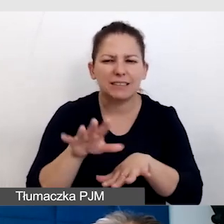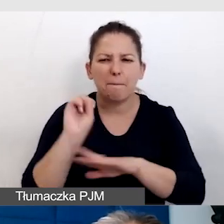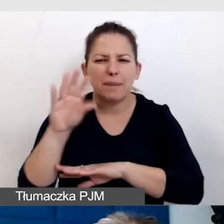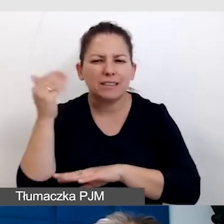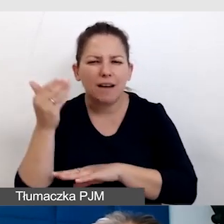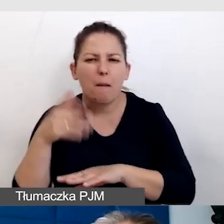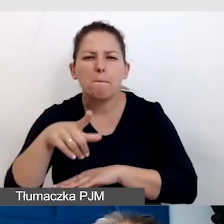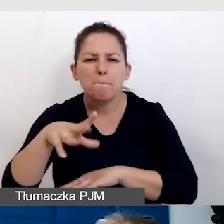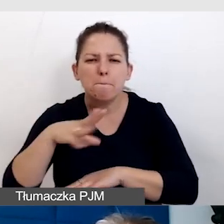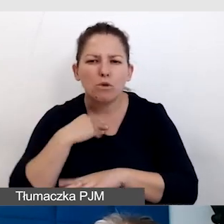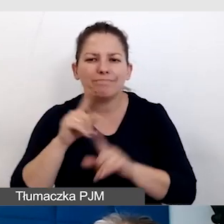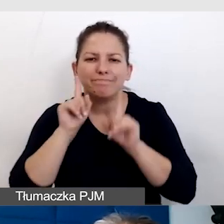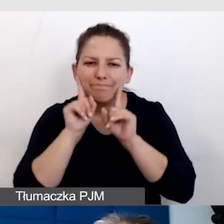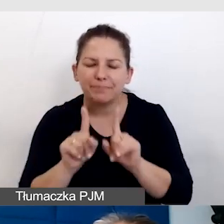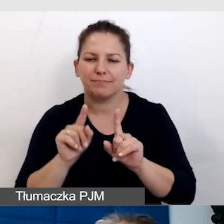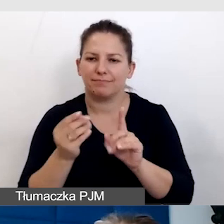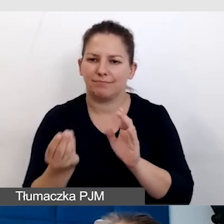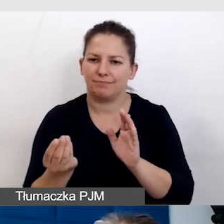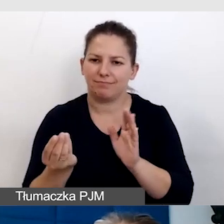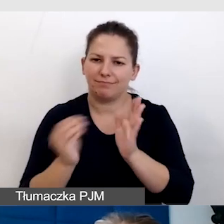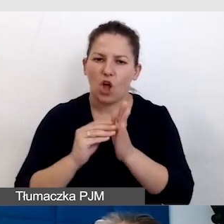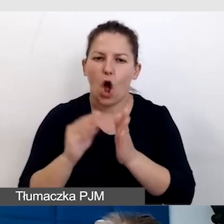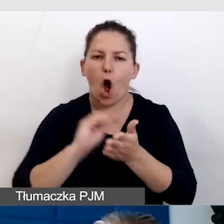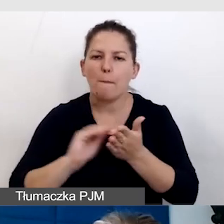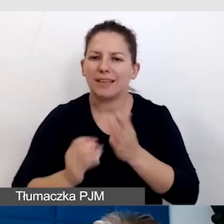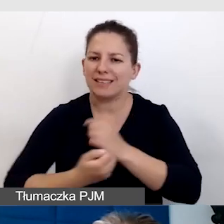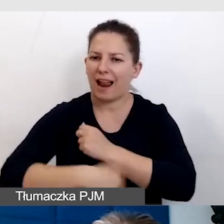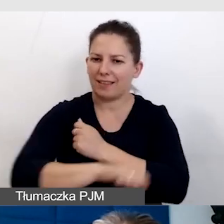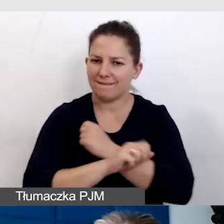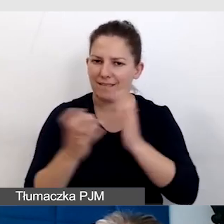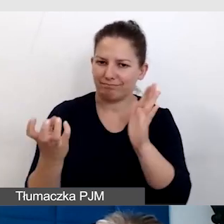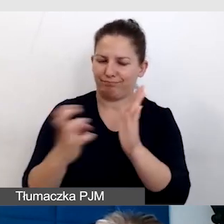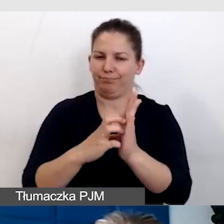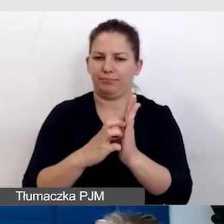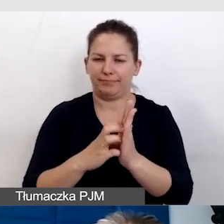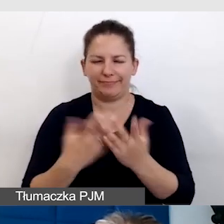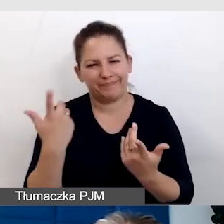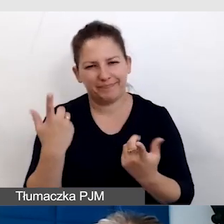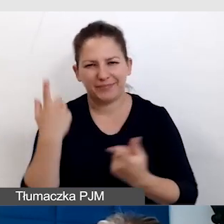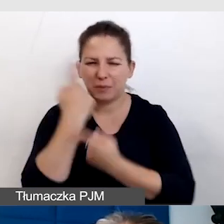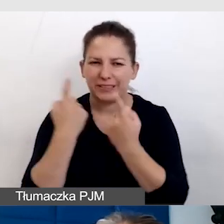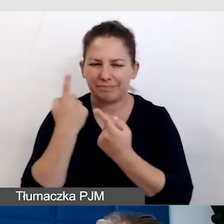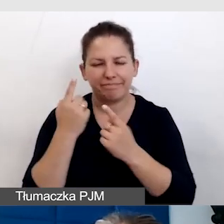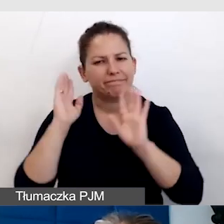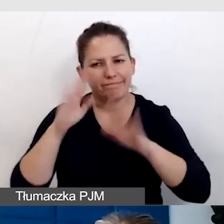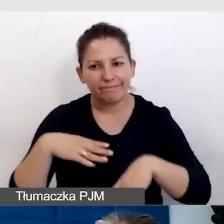w których się prawidłowo włącza opis alternatywny, umieszcza. Pomyślałam, że podzielę się tym doświadczaniem,